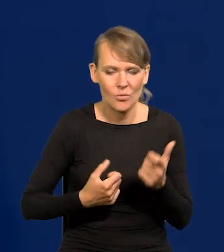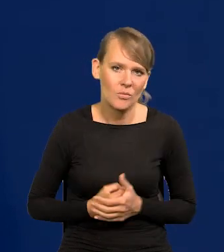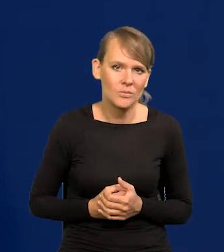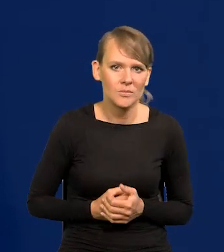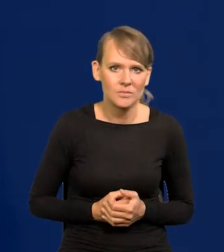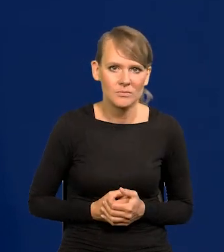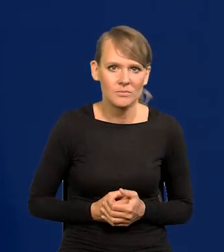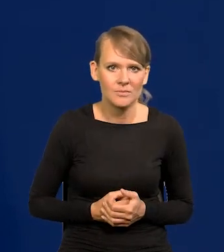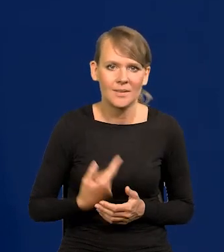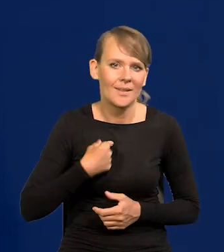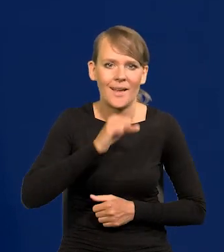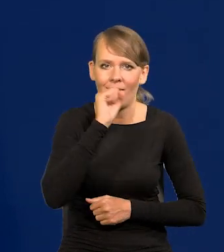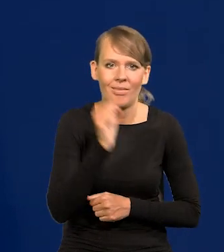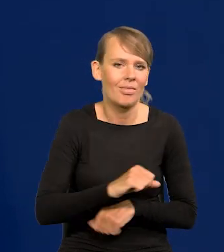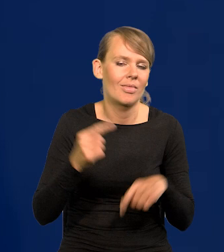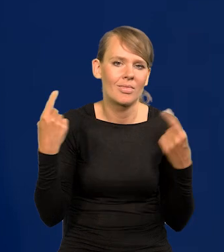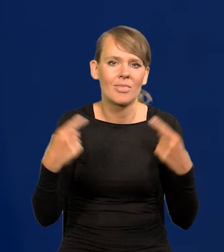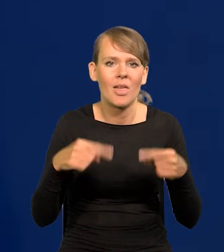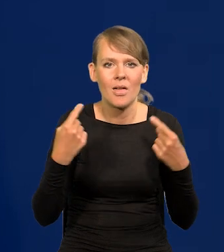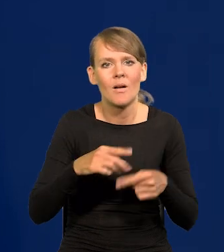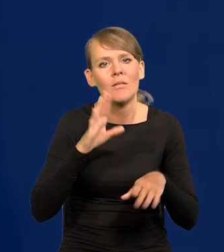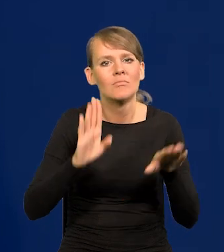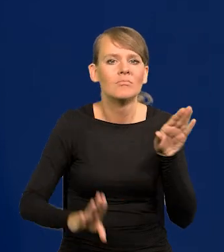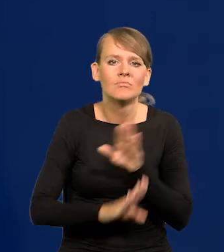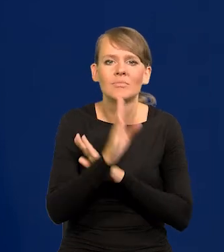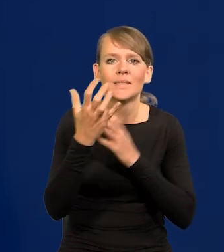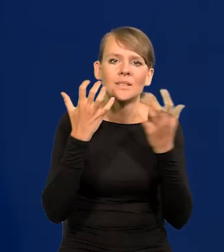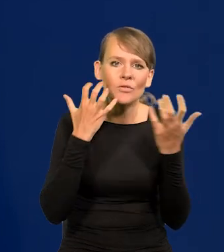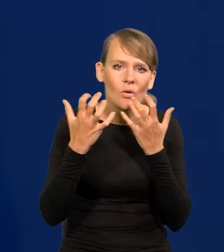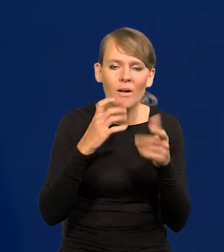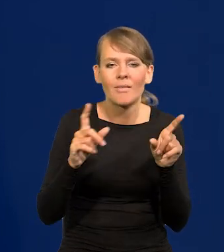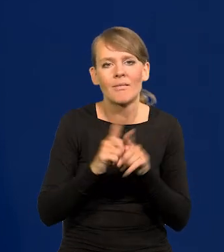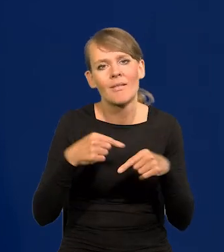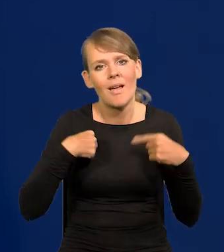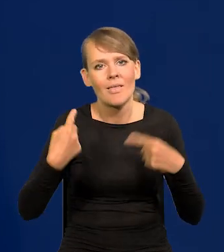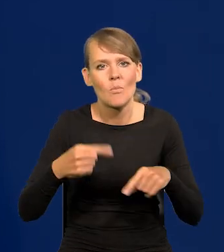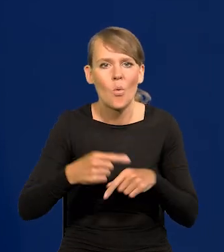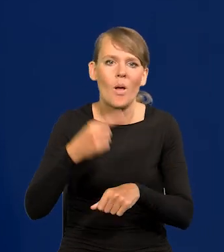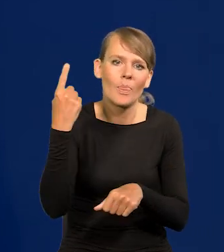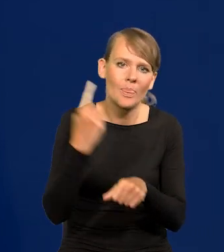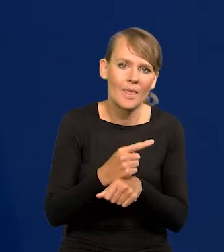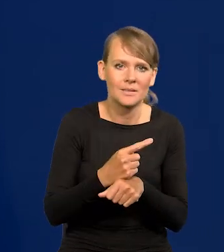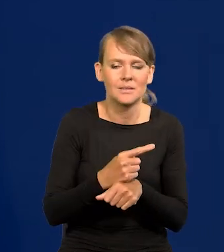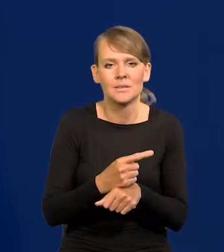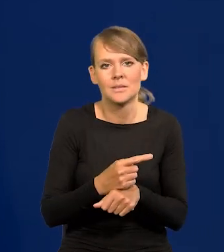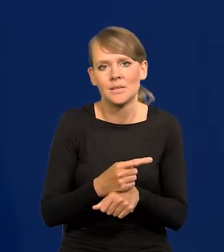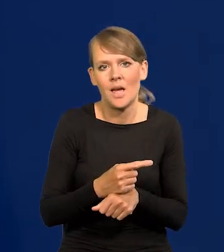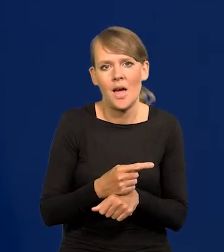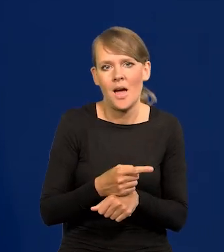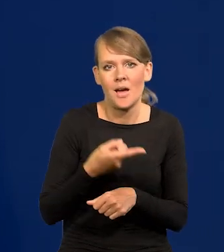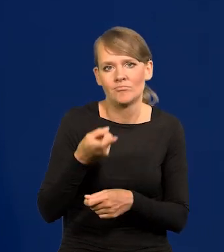Nigdy nie przedstawiłem informacji ani nie podjąłem decyzji wbrew temu,